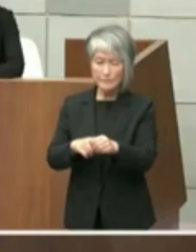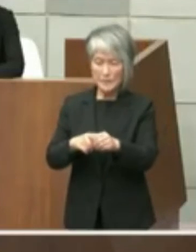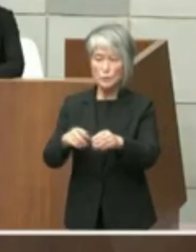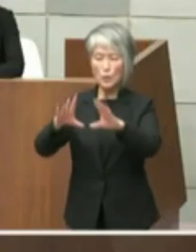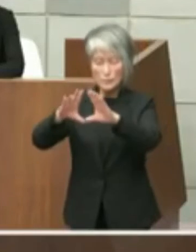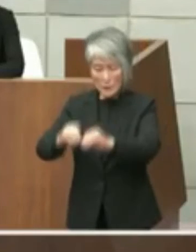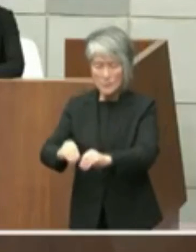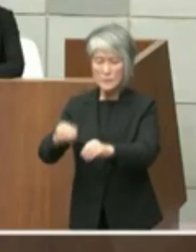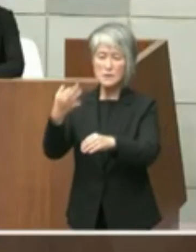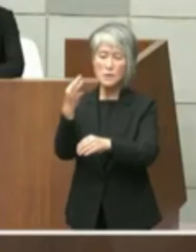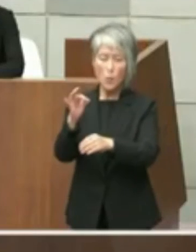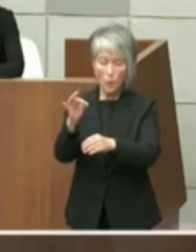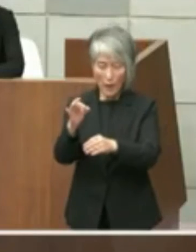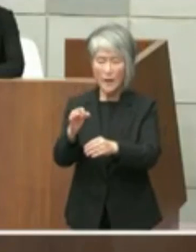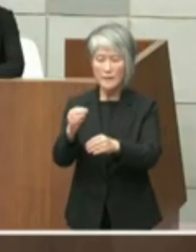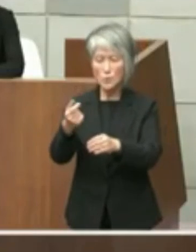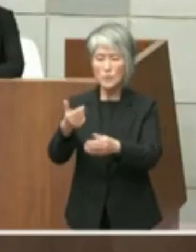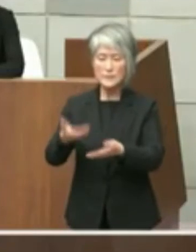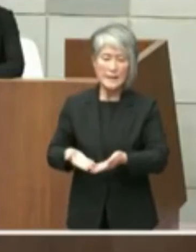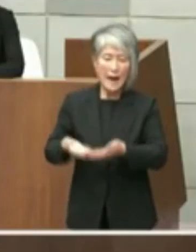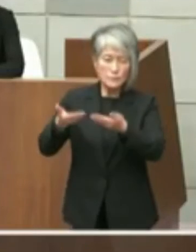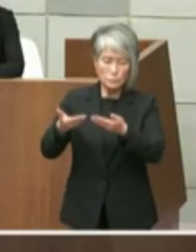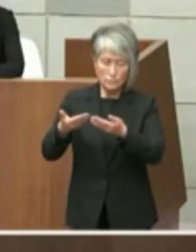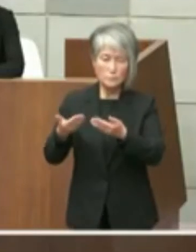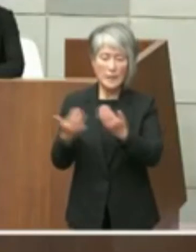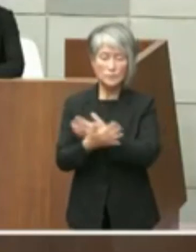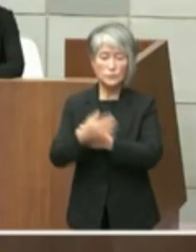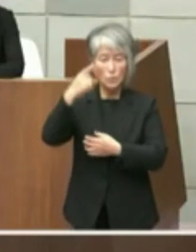おります こうしたことによりパンに現場を回復する